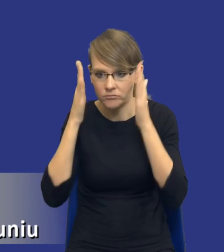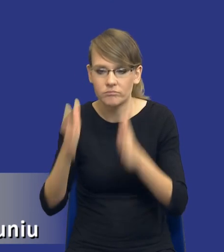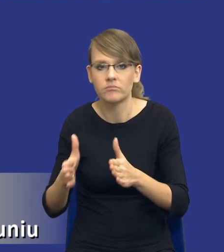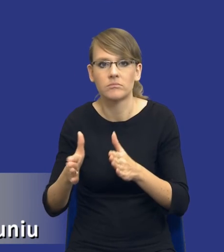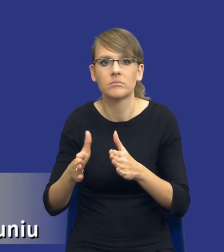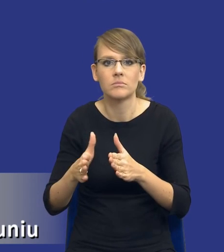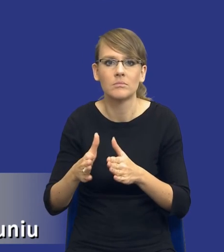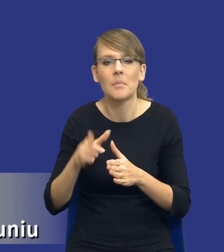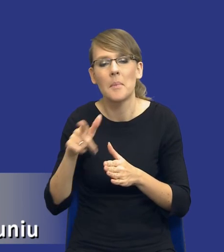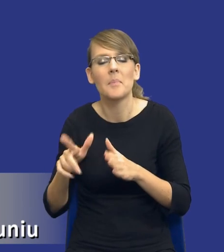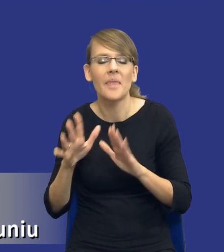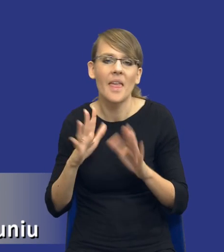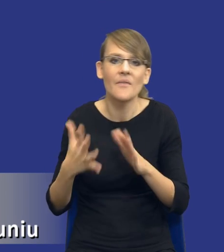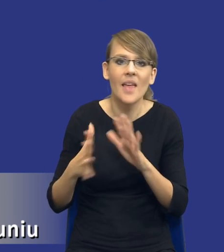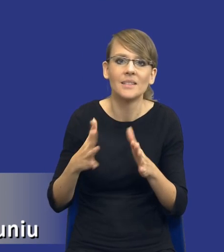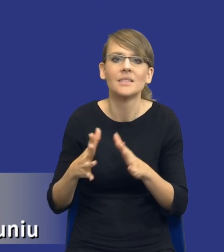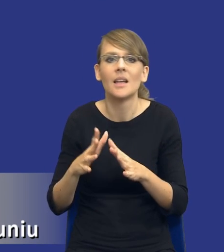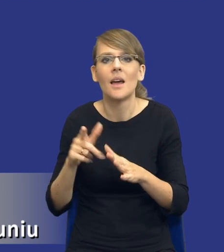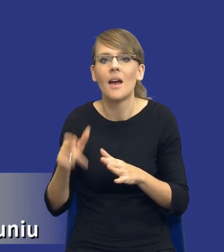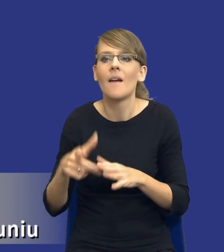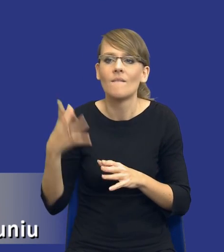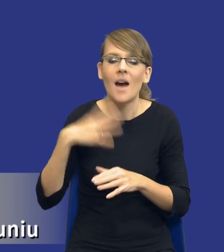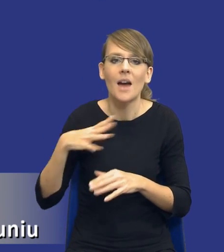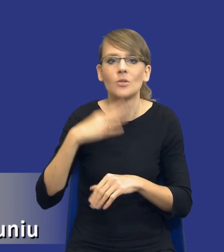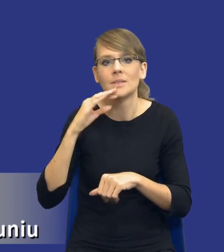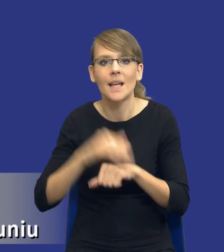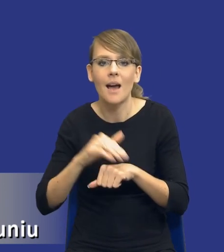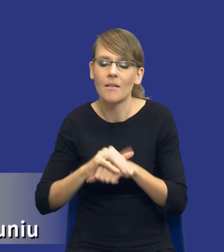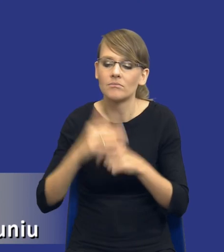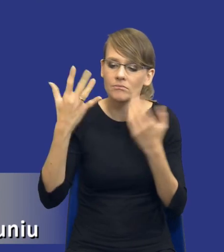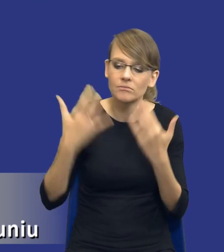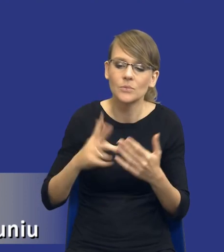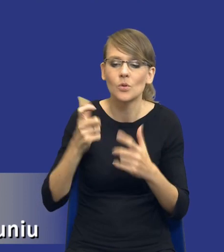mniej więcej szacujemy wartość zamówienia, co będziemy chcieli kupić i wpisujemy to w